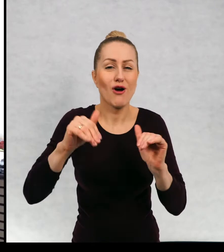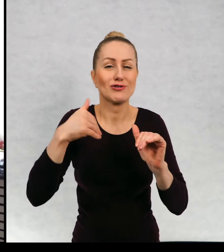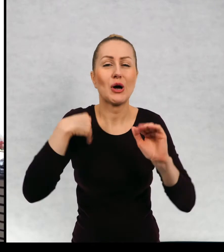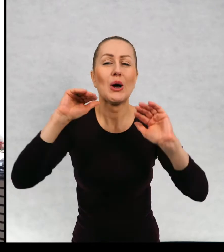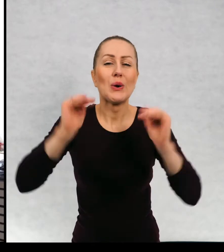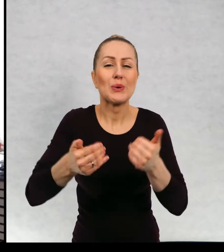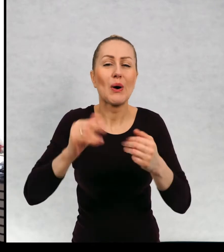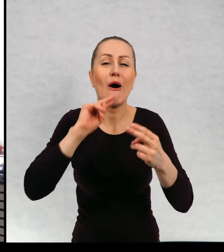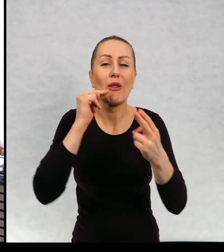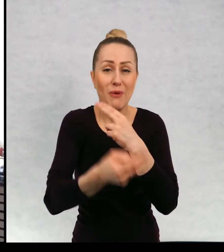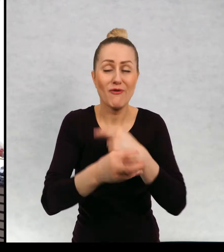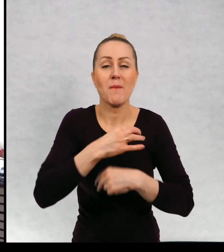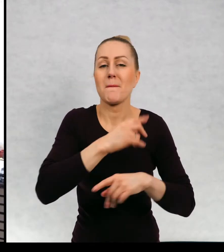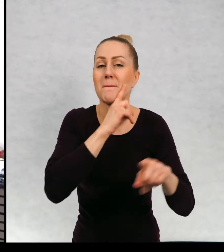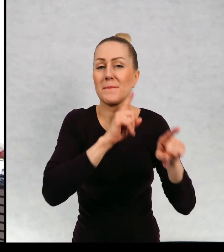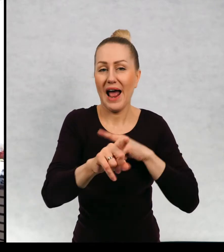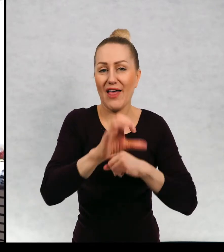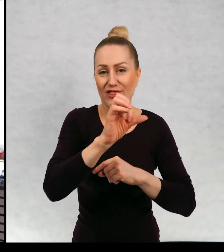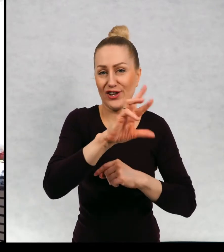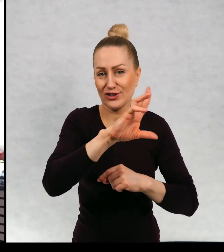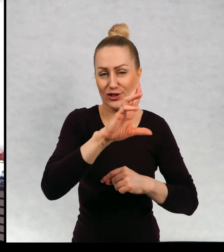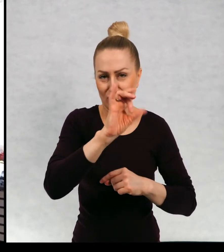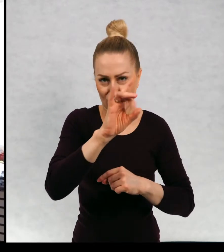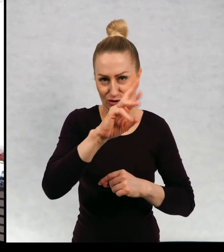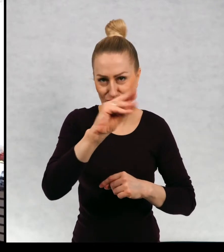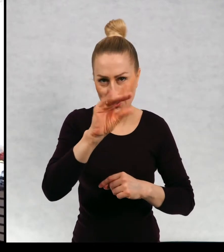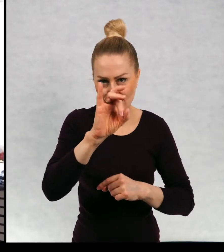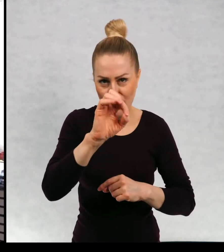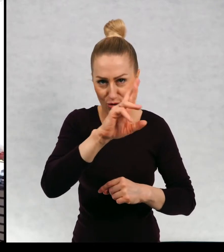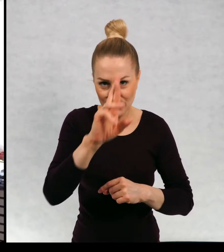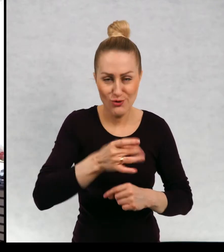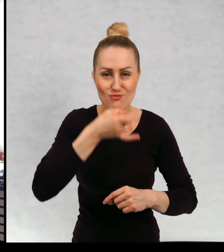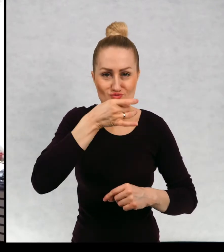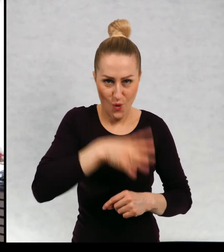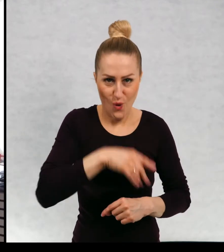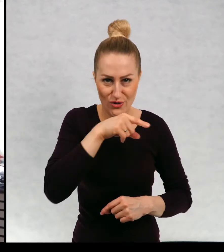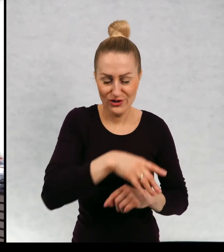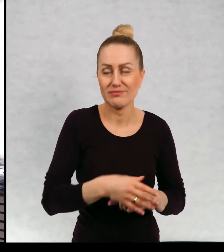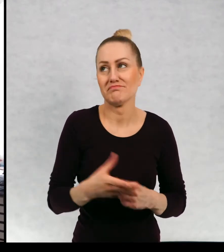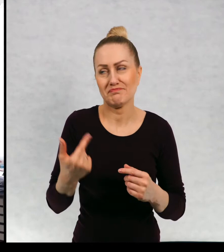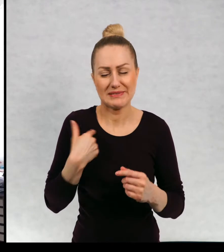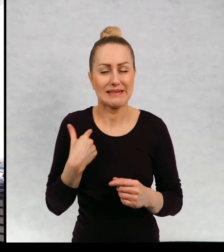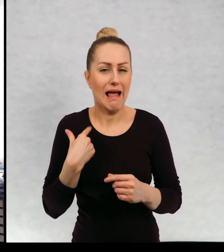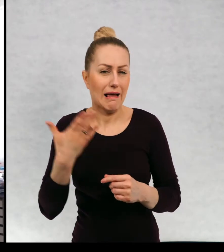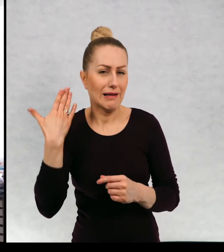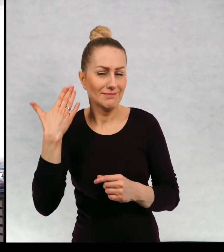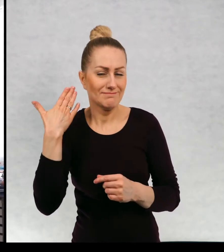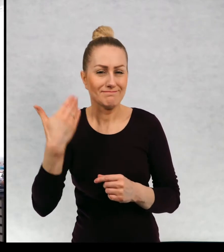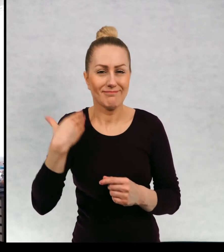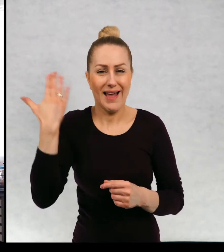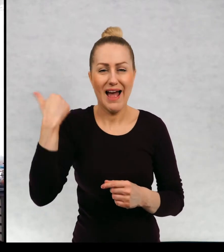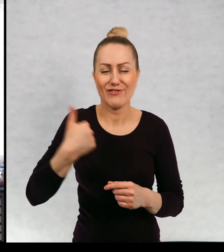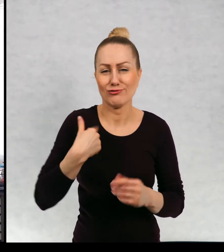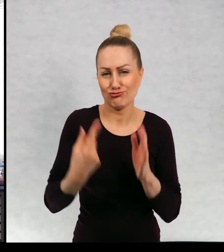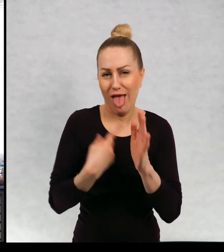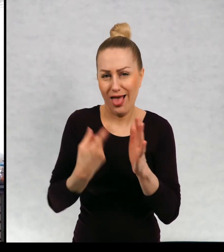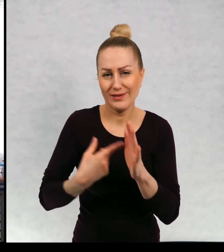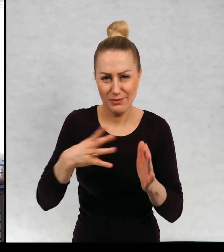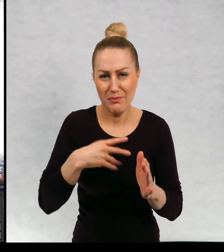tak szybciutko odpowiem mam brata Grzesia młodszego. Zawsze miałam znaczy, zawsze bardzo często miałam zwierzęta,